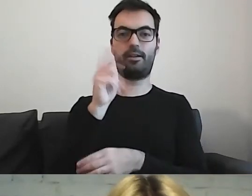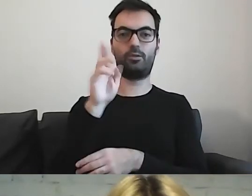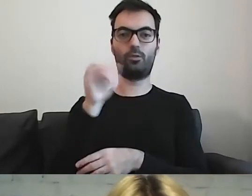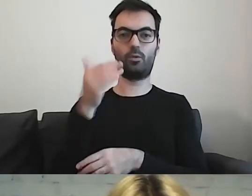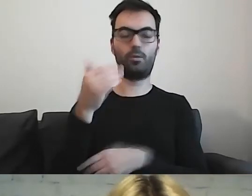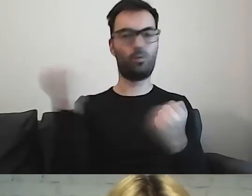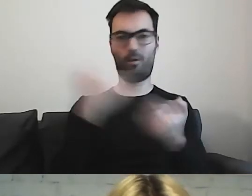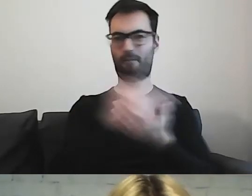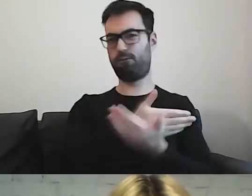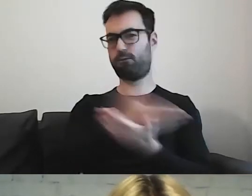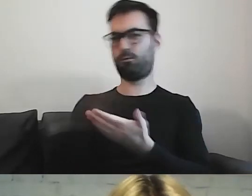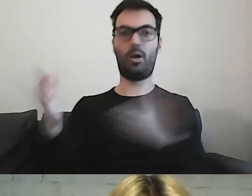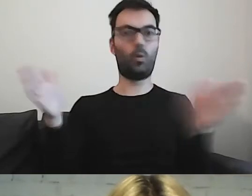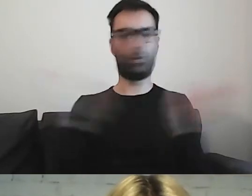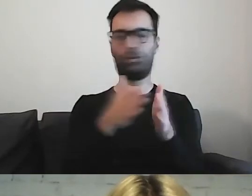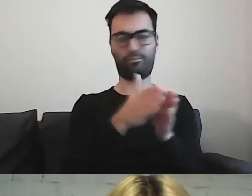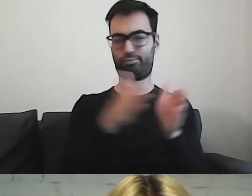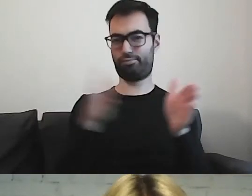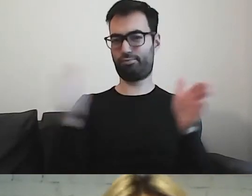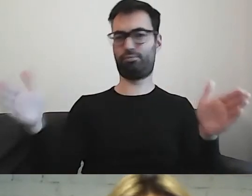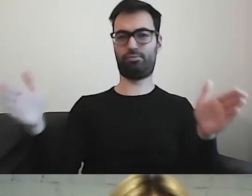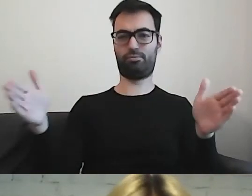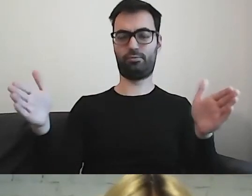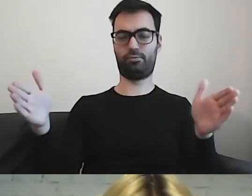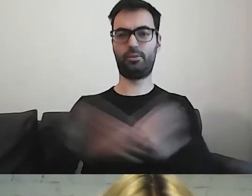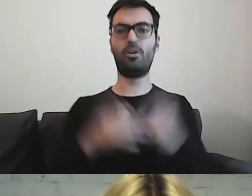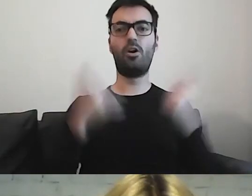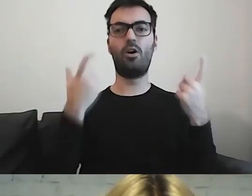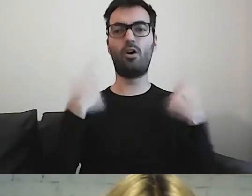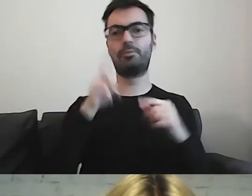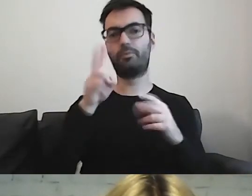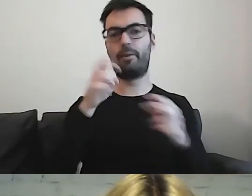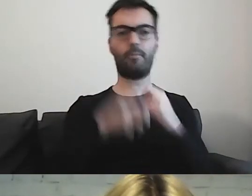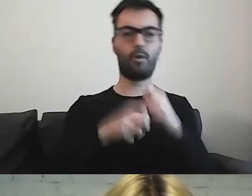Osoby, które będą miały trudności w komunikacji